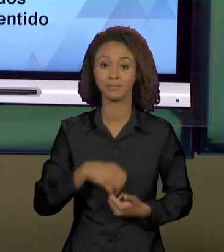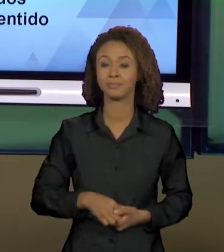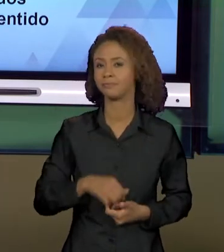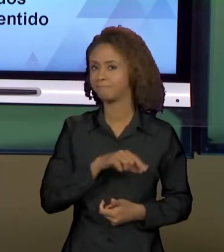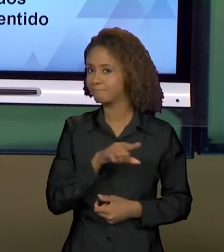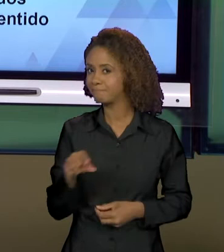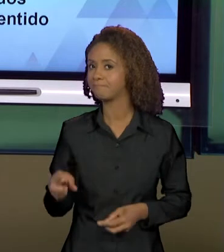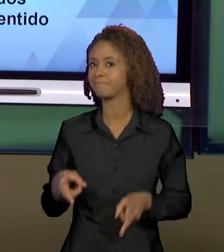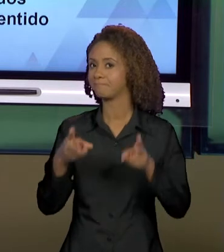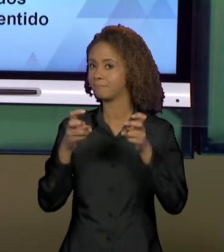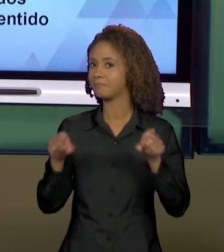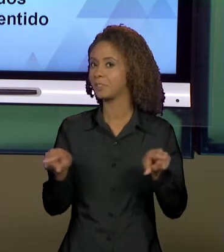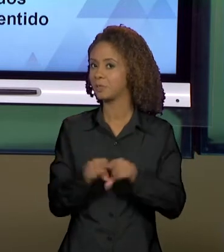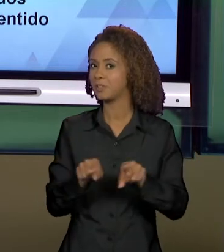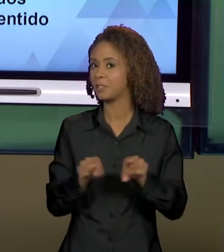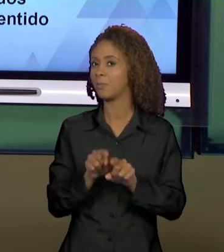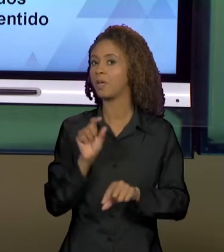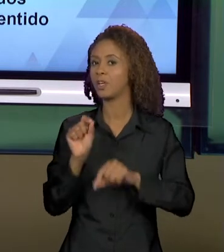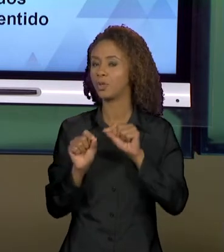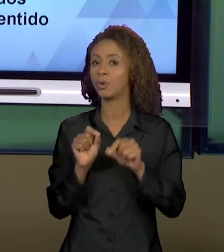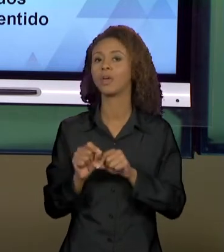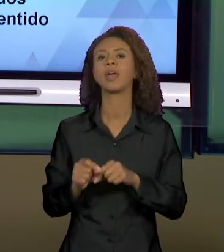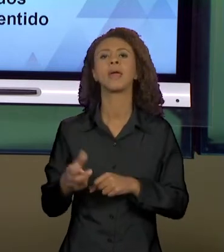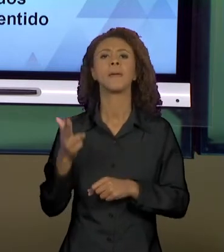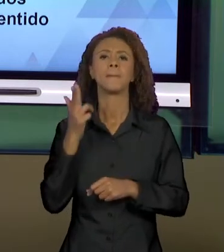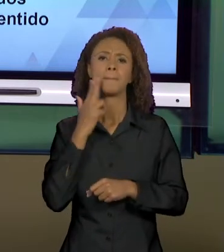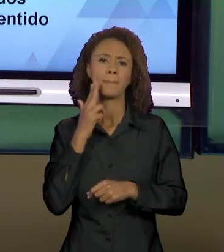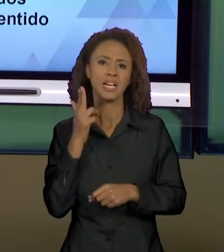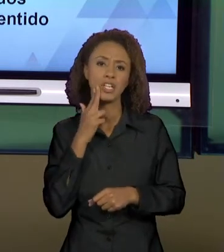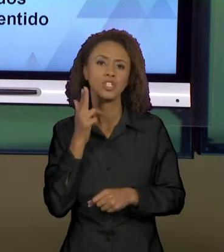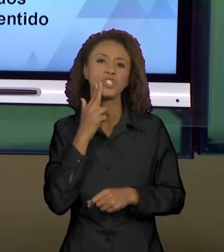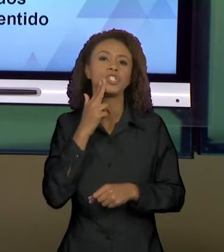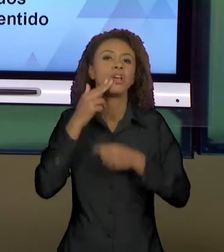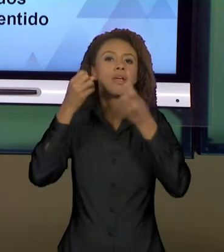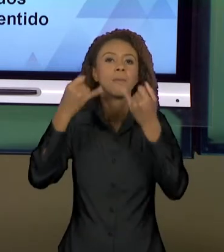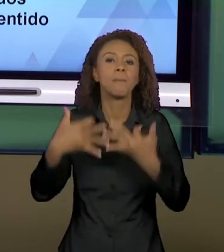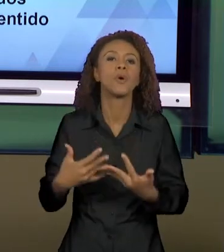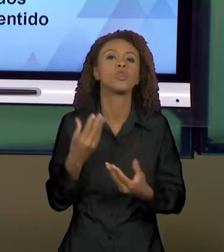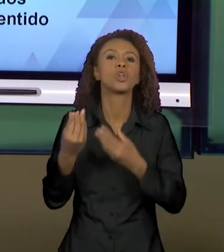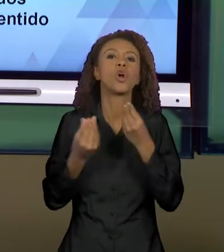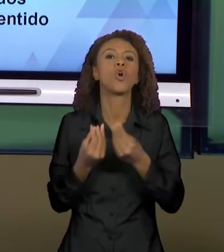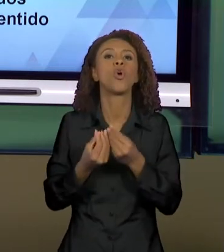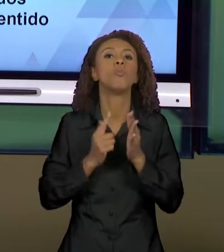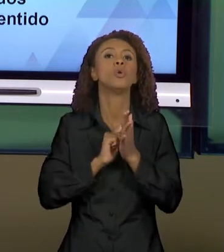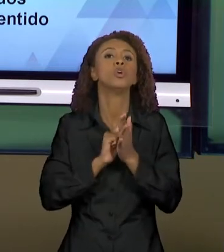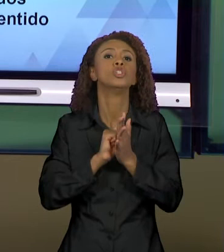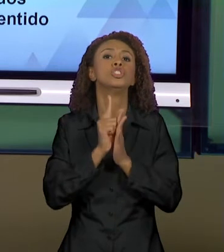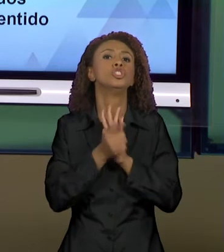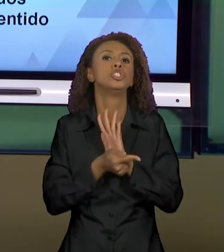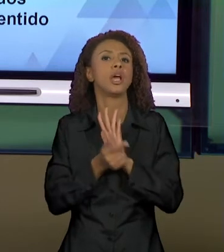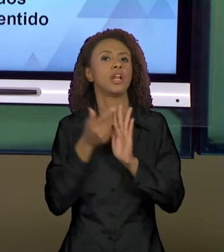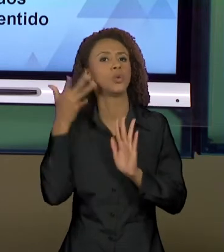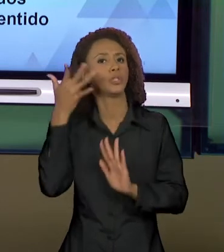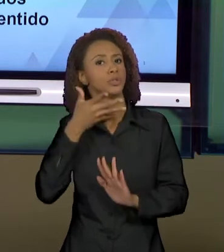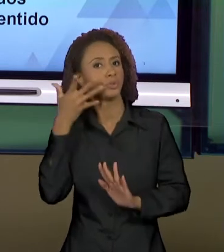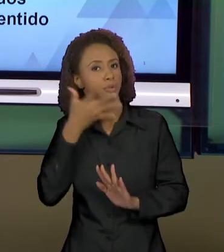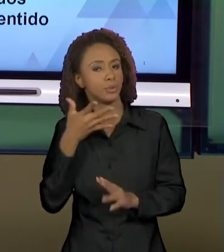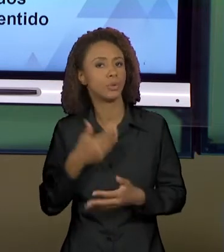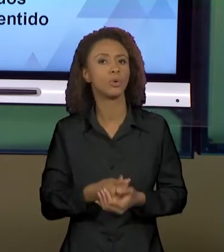MUITO IMPORTANTE QUE VEM DE BATIN, DE GÊNEROS DISCURSIVOS, QUE ELE VAI DIZENDO COMO EM CADA